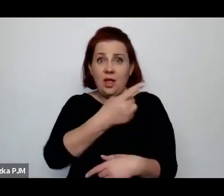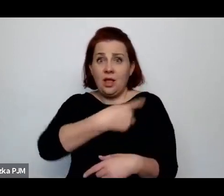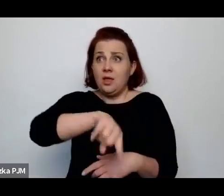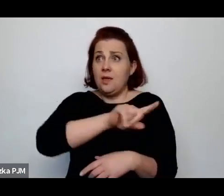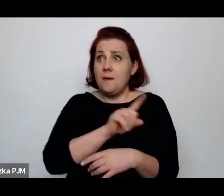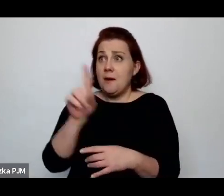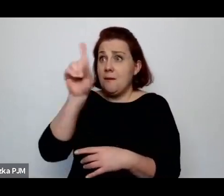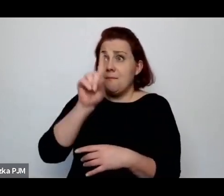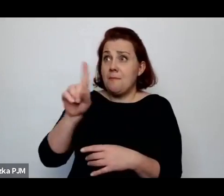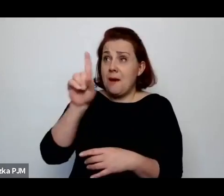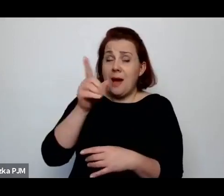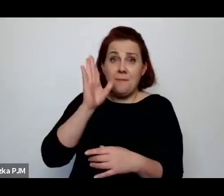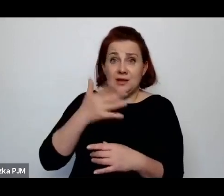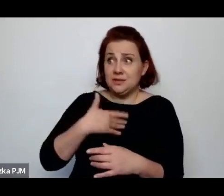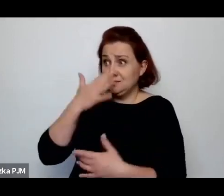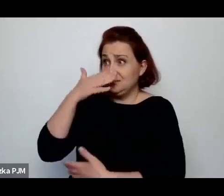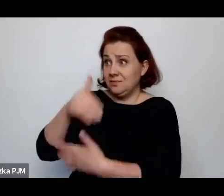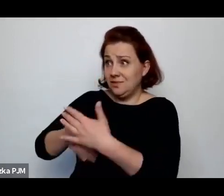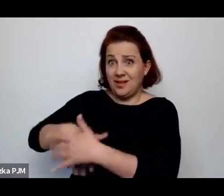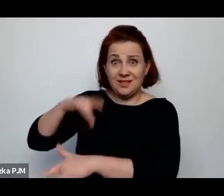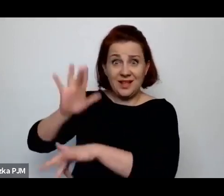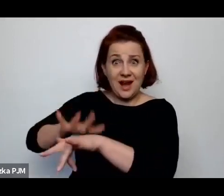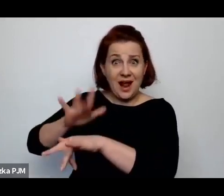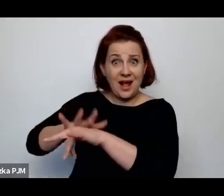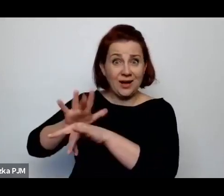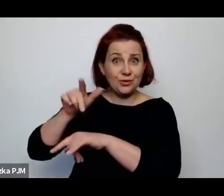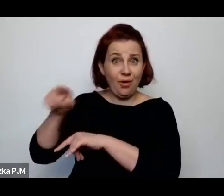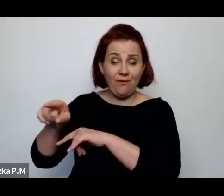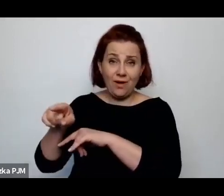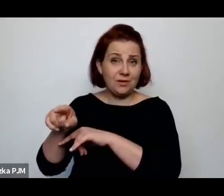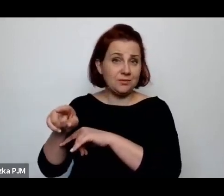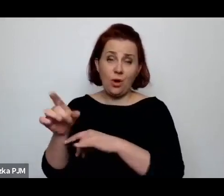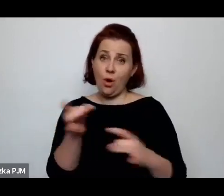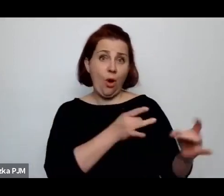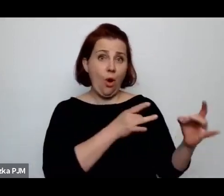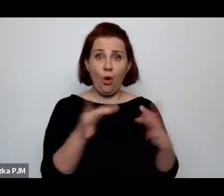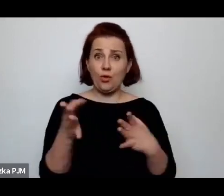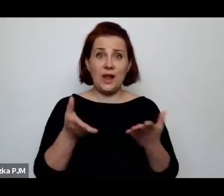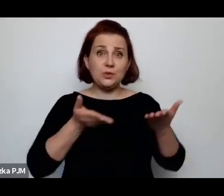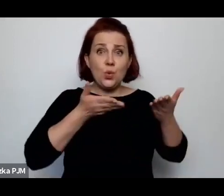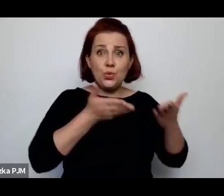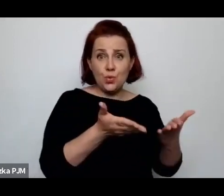tak zachowywało czy tak będzie je traktowało, to niech od razu trumienki małe produkuje